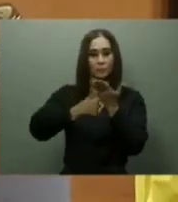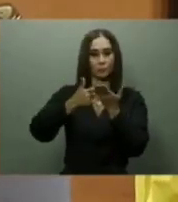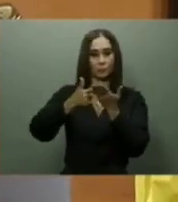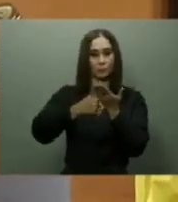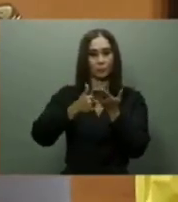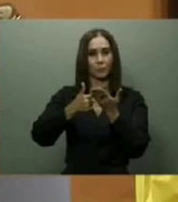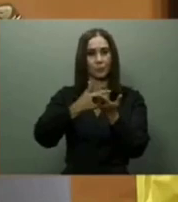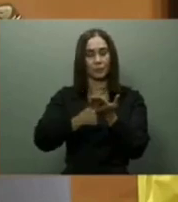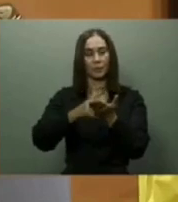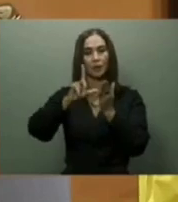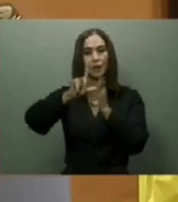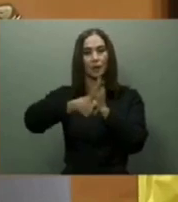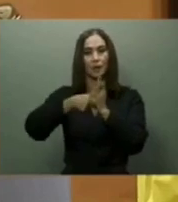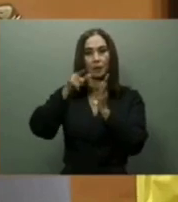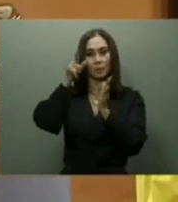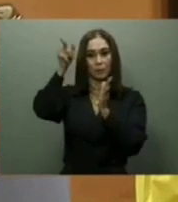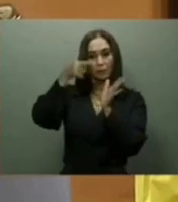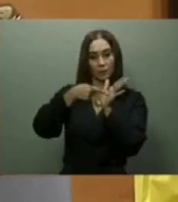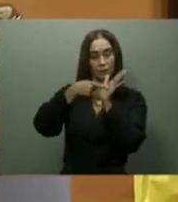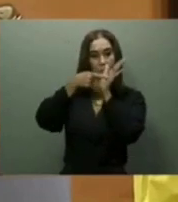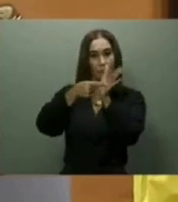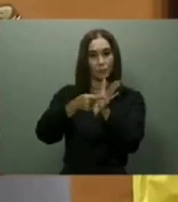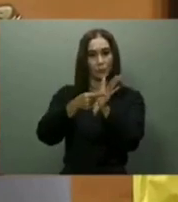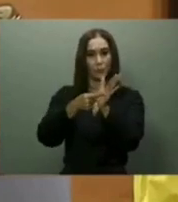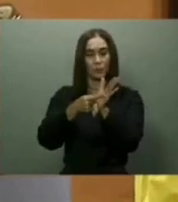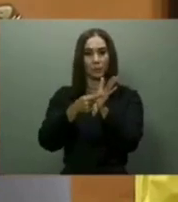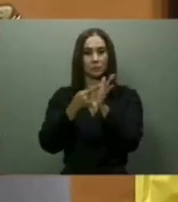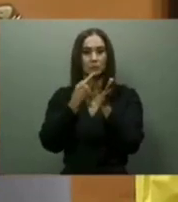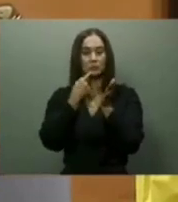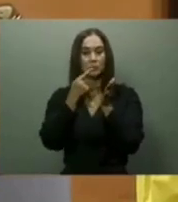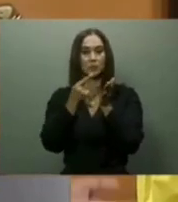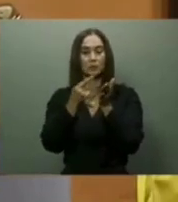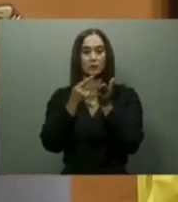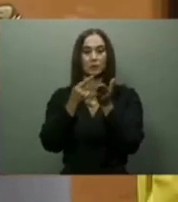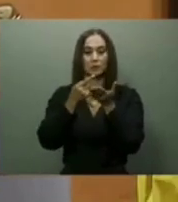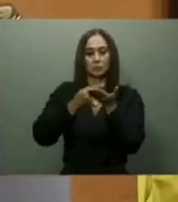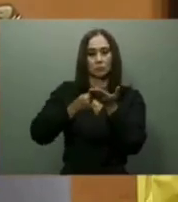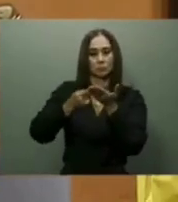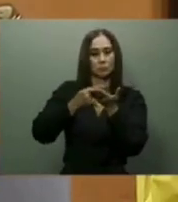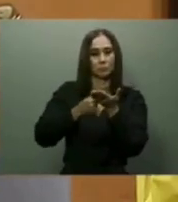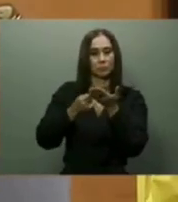En salud, el jefe de Estado prometió entregar durante el 2022 el Hospital Padre Billini